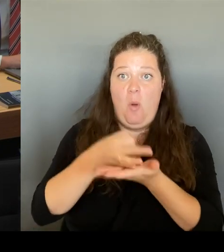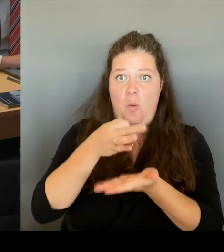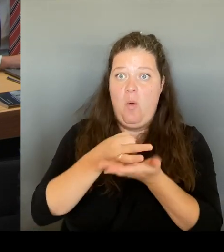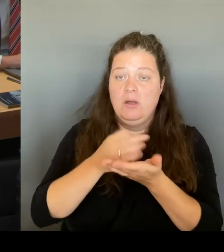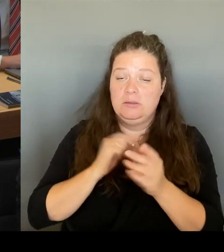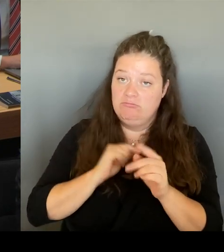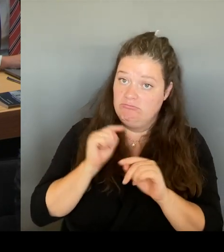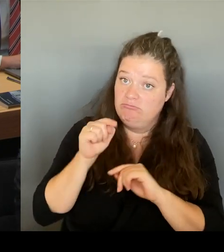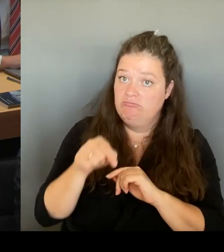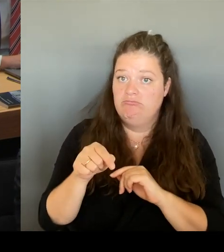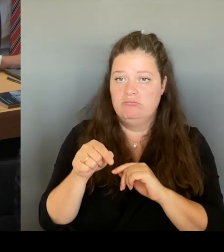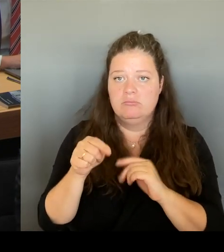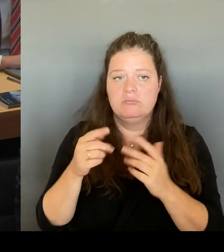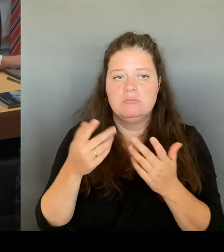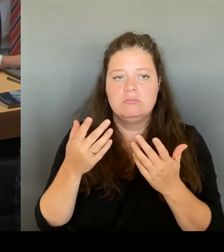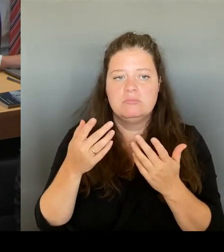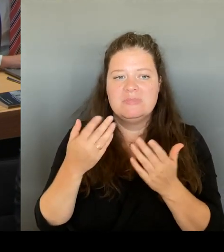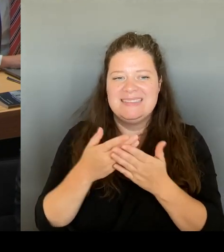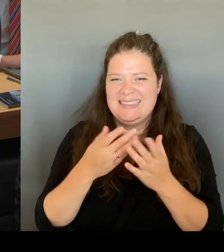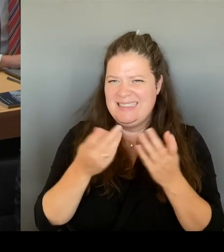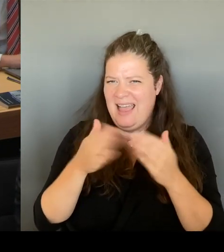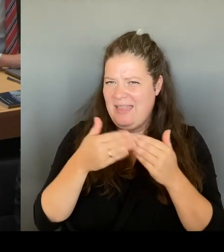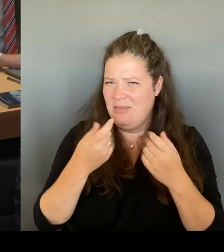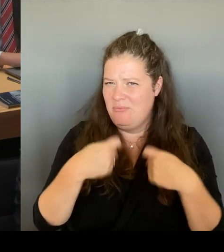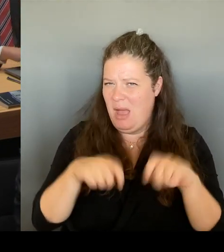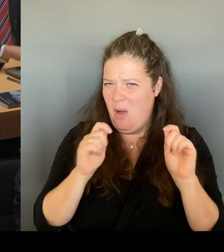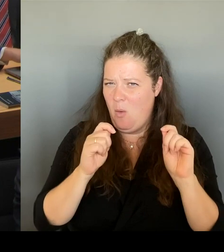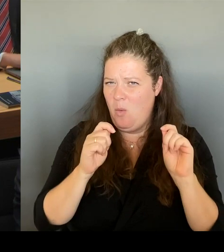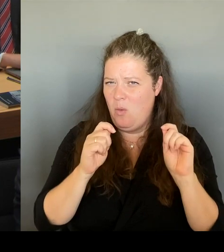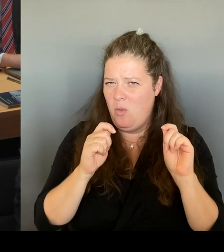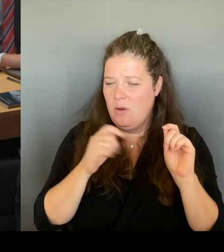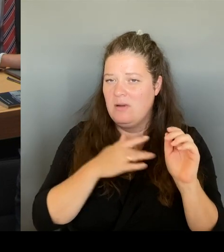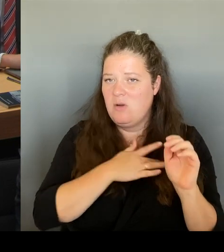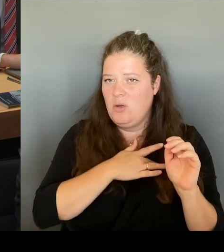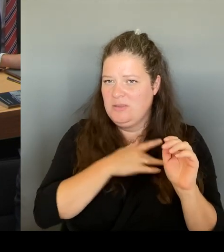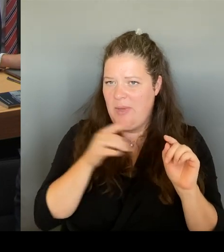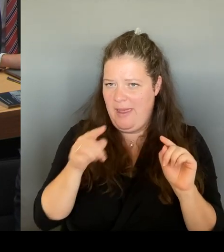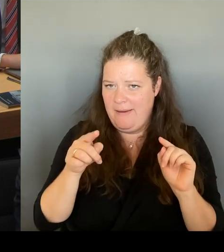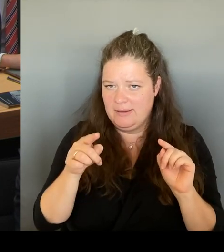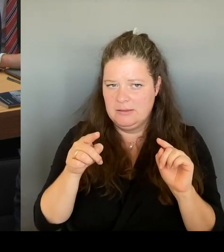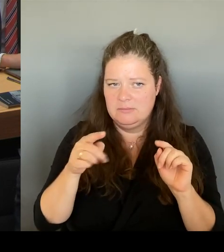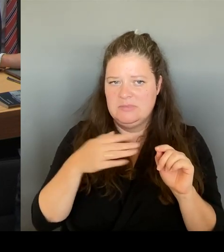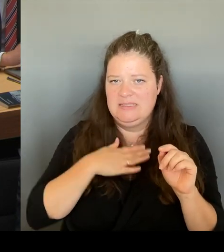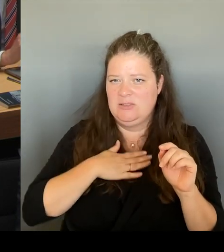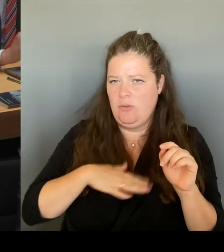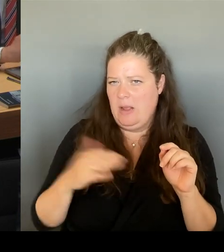am letzten Sonntag eröffnet, war gigantisch. Man spricht von einer Jahrhundertchance.